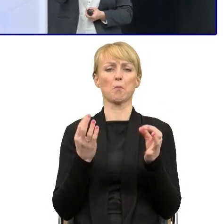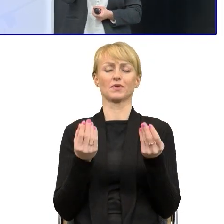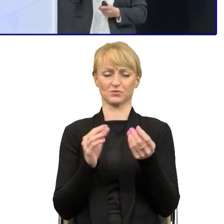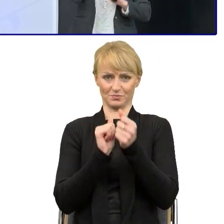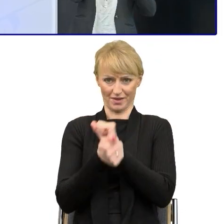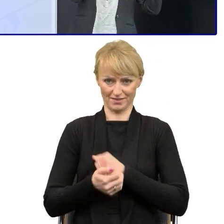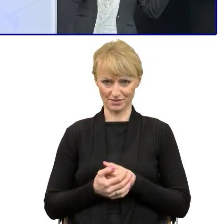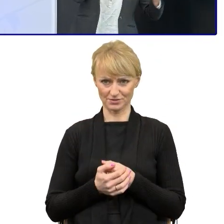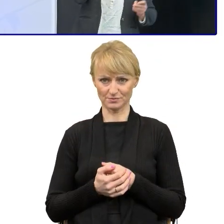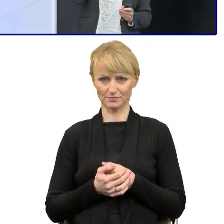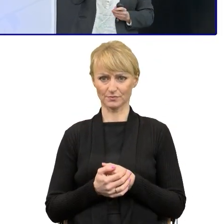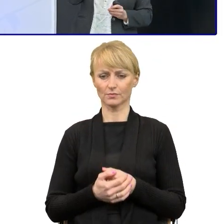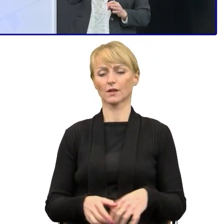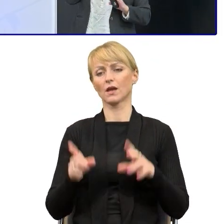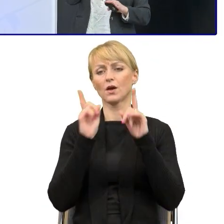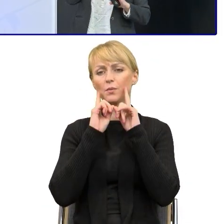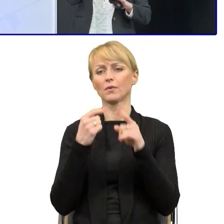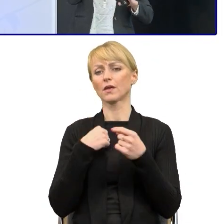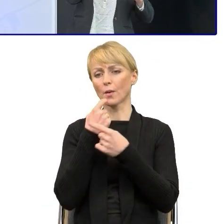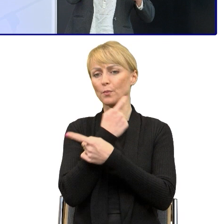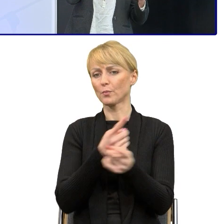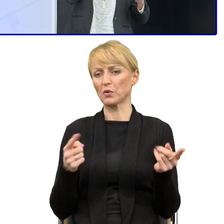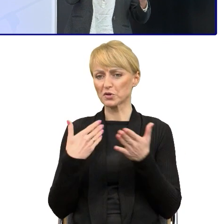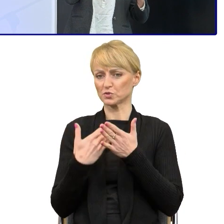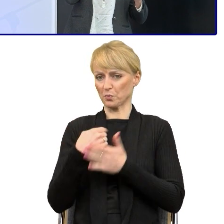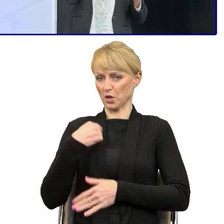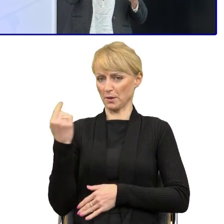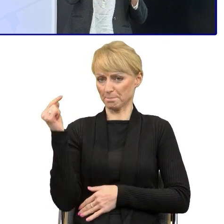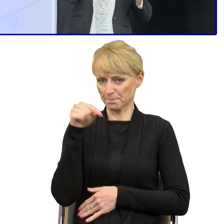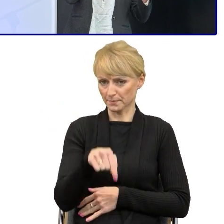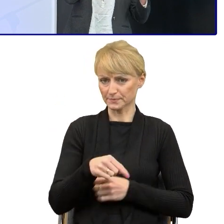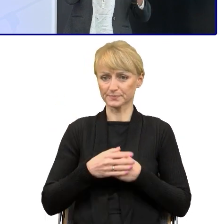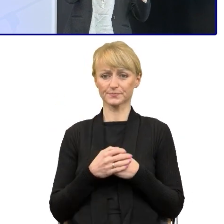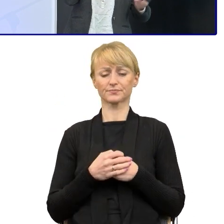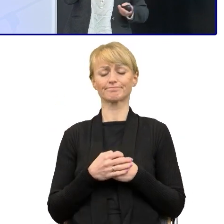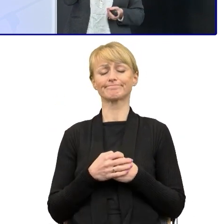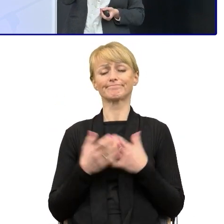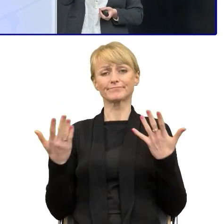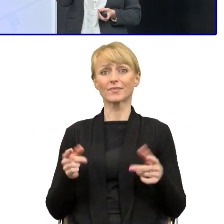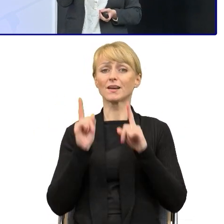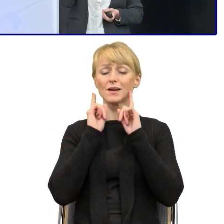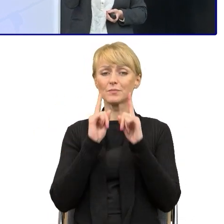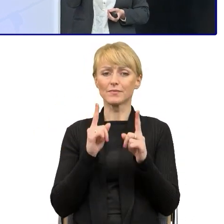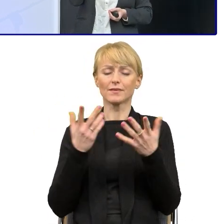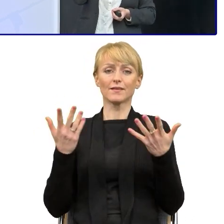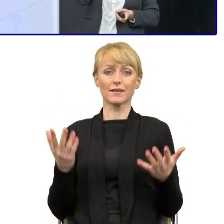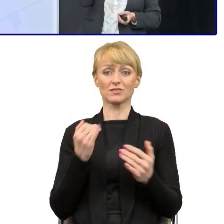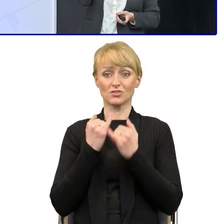Może dopowiem dlaczego się tu znalazłam, bo to też nie ma znaczenia. Nie jest bez znaczenia, jeśli chcemy zacząć upraszczanie.